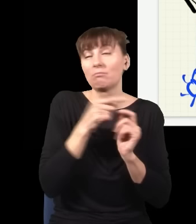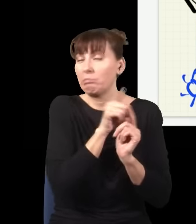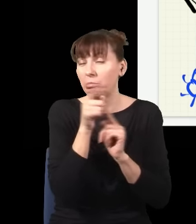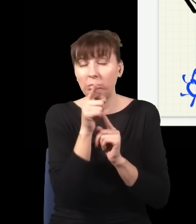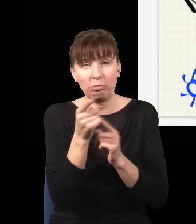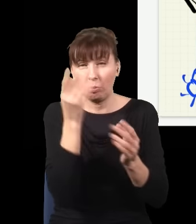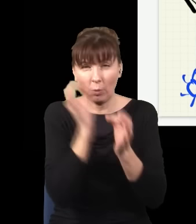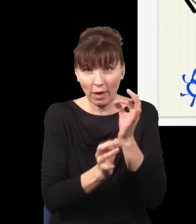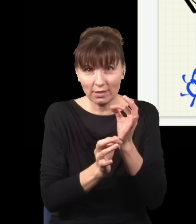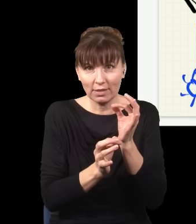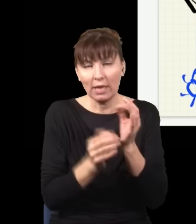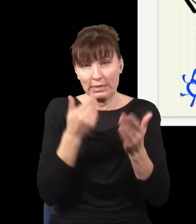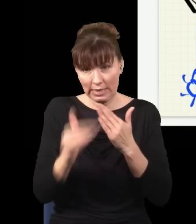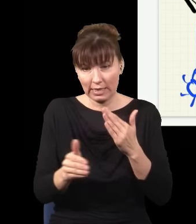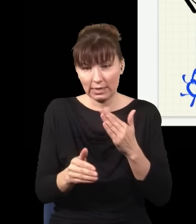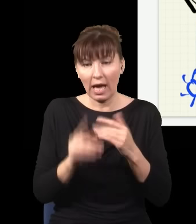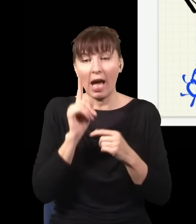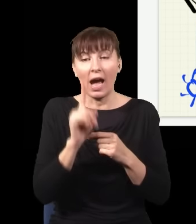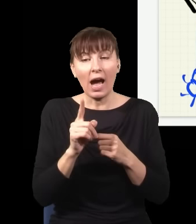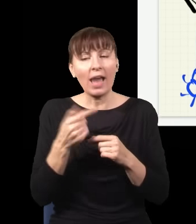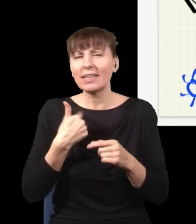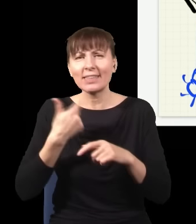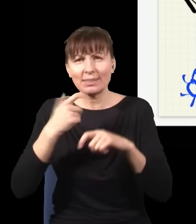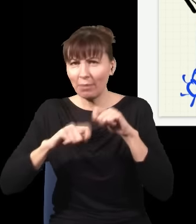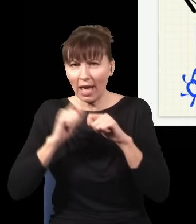ale nie sprawdzam, który detektor kliknął, tylko patrzę, co jest na ekranie, i robię całą statystykę,